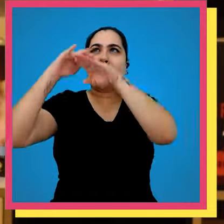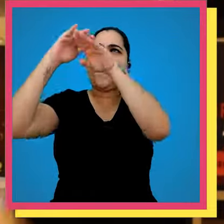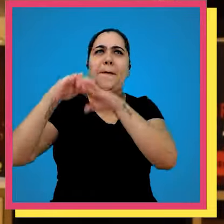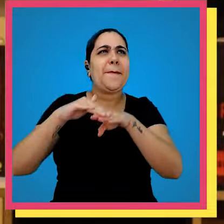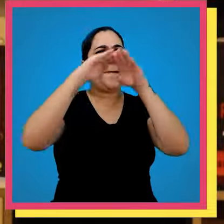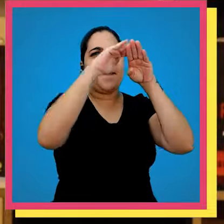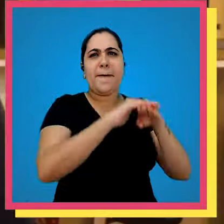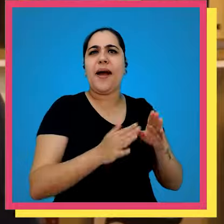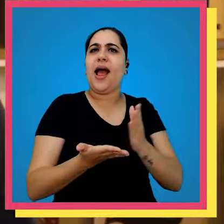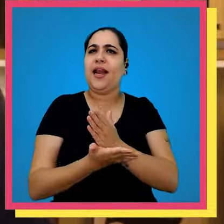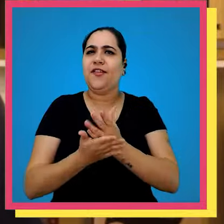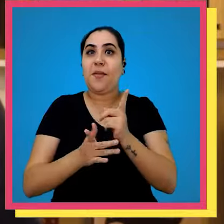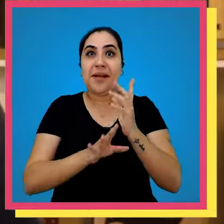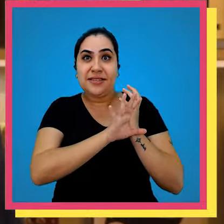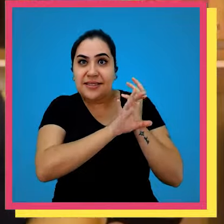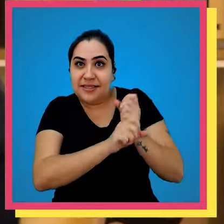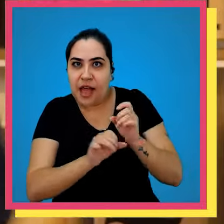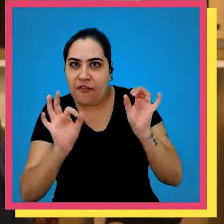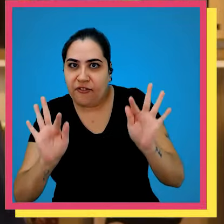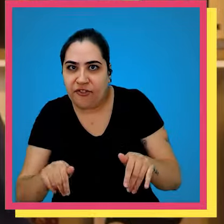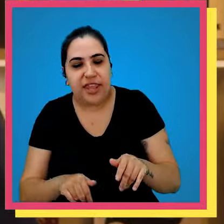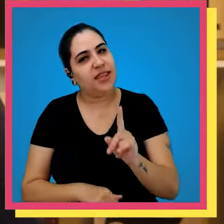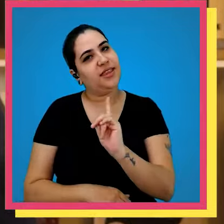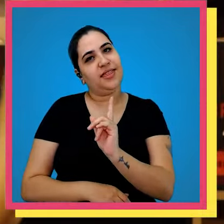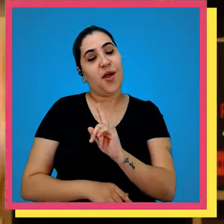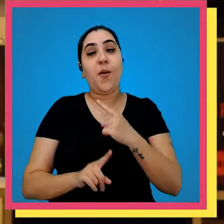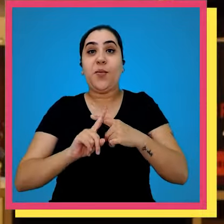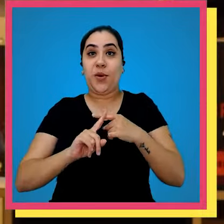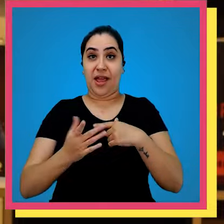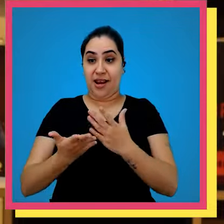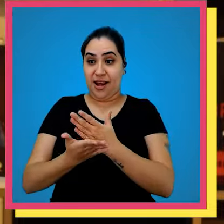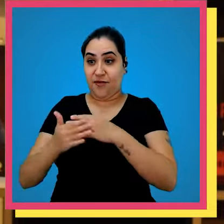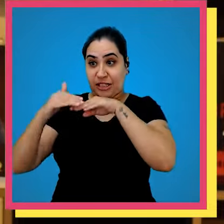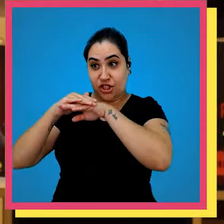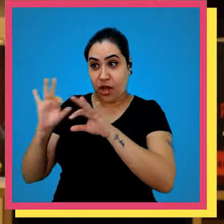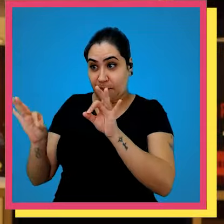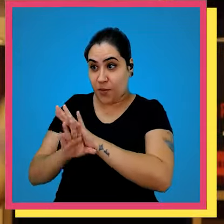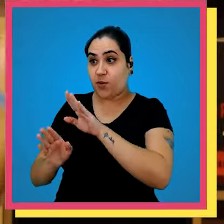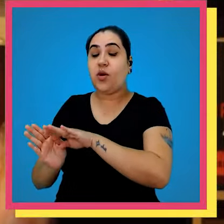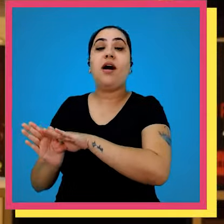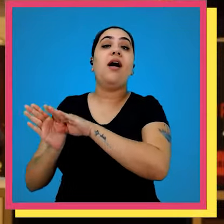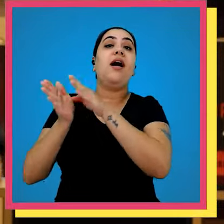ver tantos livros Mas a nossa jornada não acabou Depois que o livro sai do estoque ele ainda tem